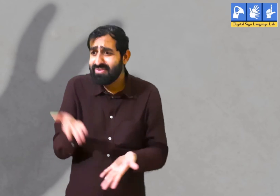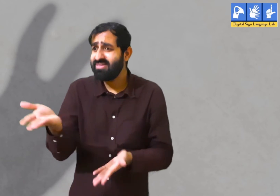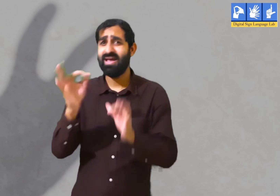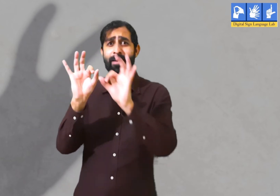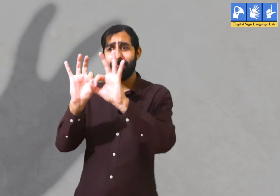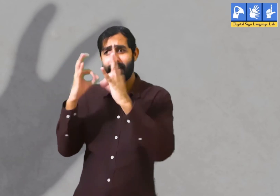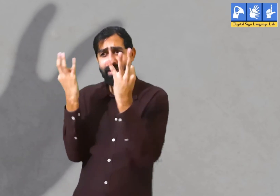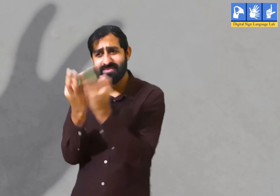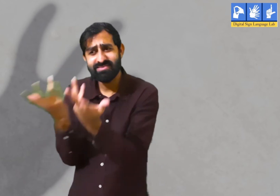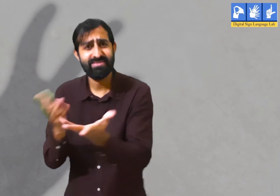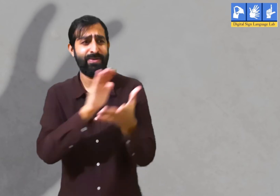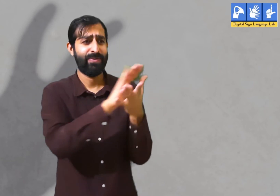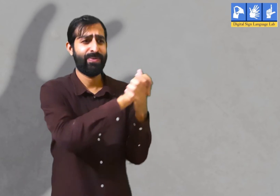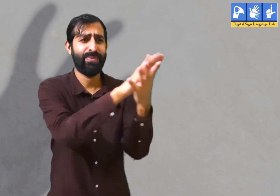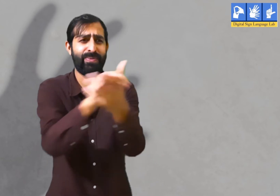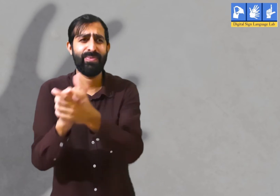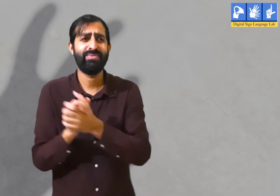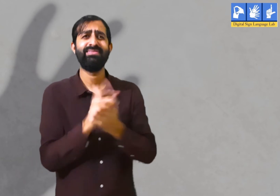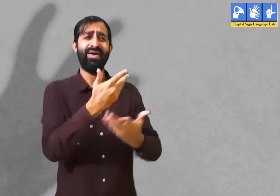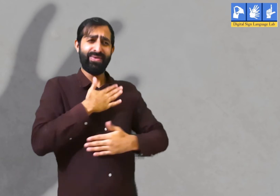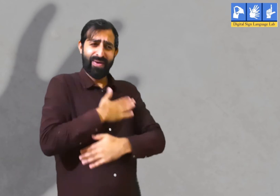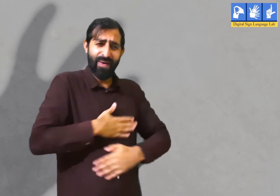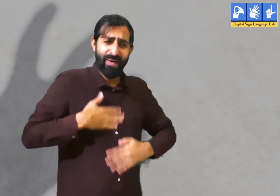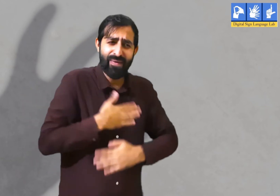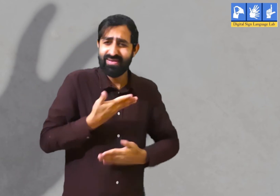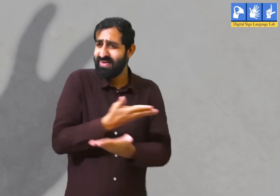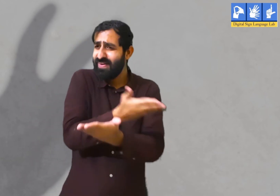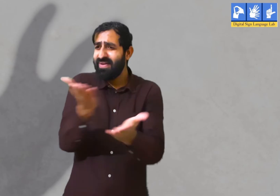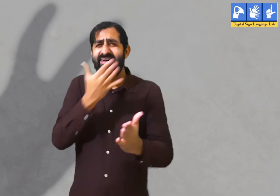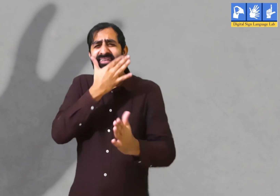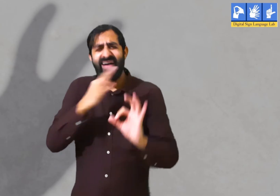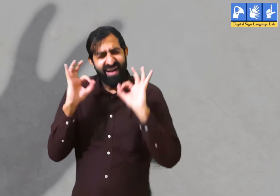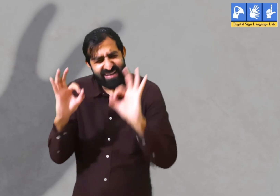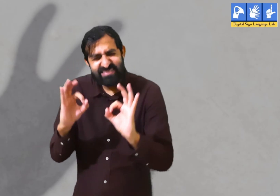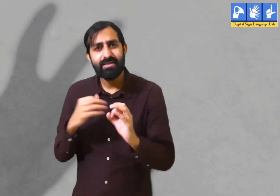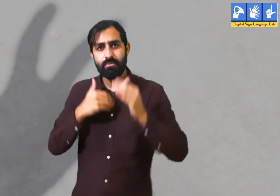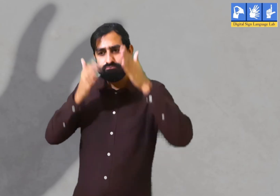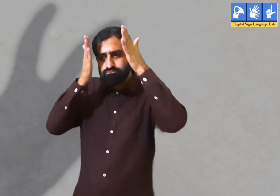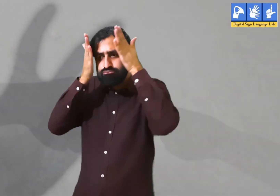यदि वर्तमान समय में वह अपने परिवार और दोस्तों के साथ हैं तो उन्हें उनके साथ खूबसूरत पल बिताने चाहिए।